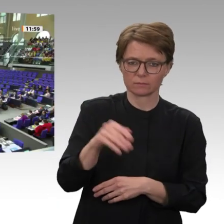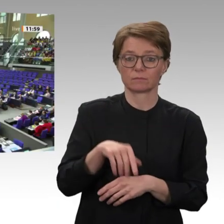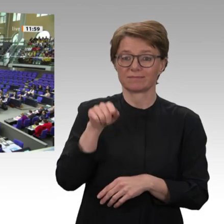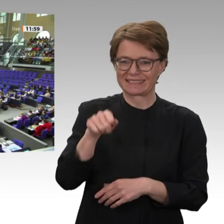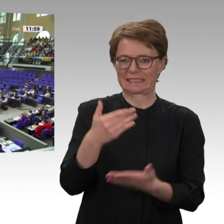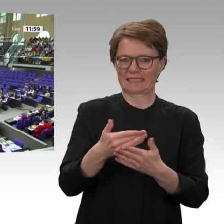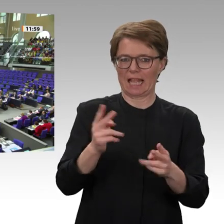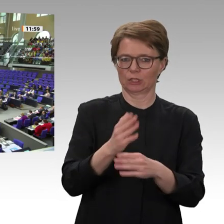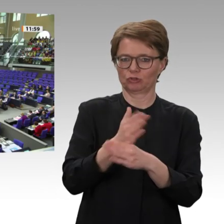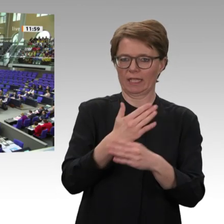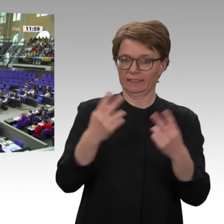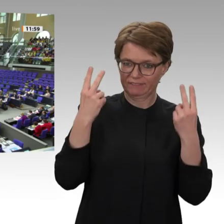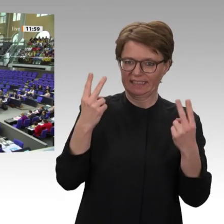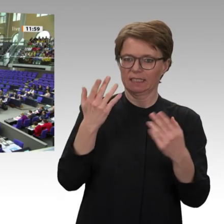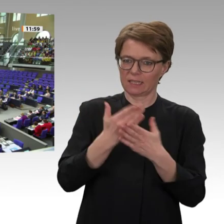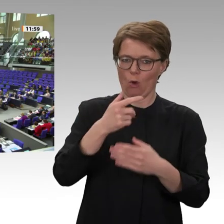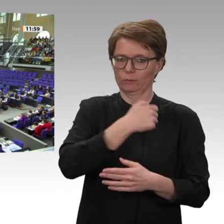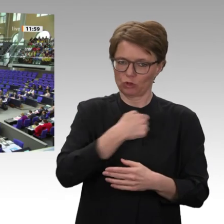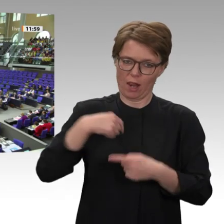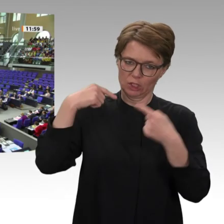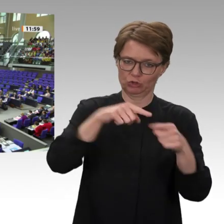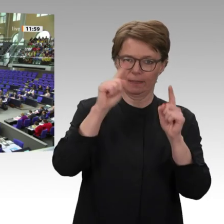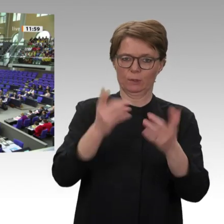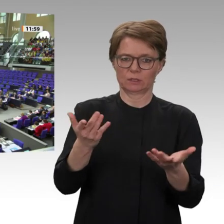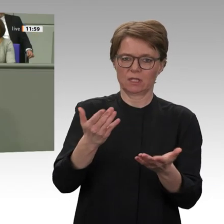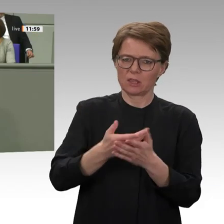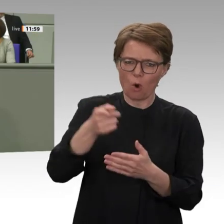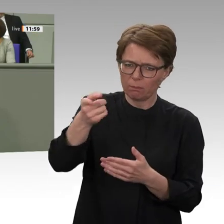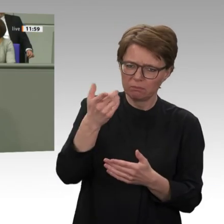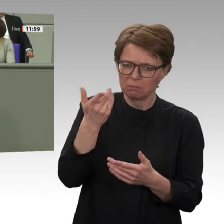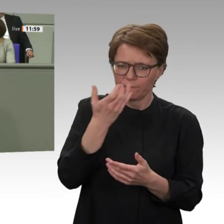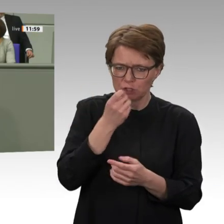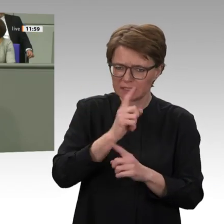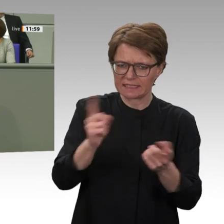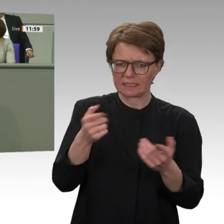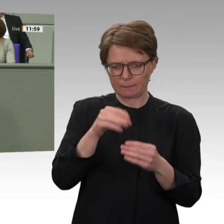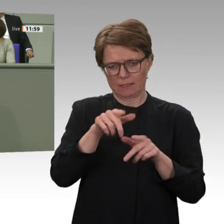Deswegen ist es das politische Gebot der Stunde, die bilaterale Entwicklungszusammenarbeit